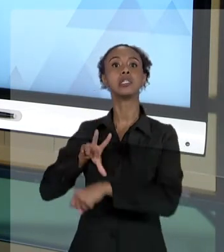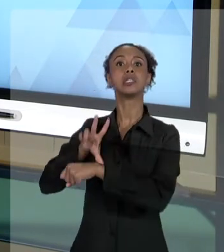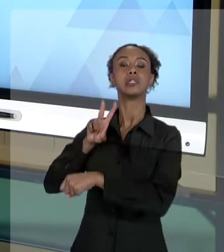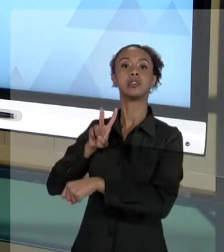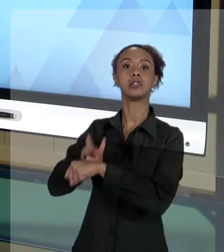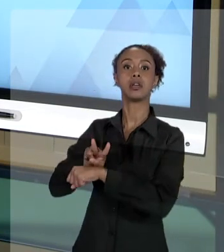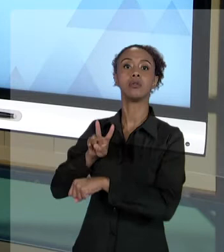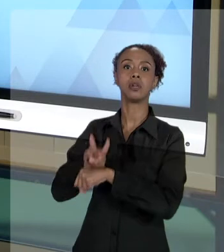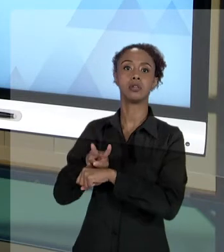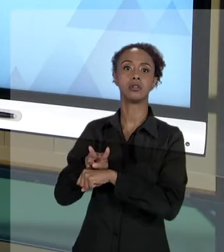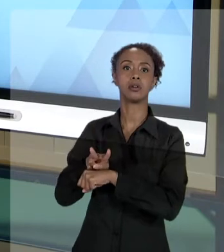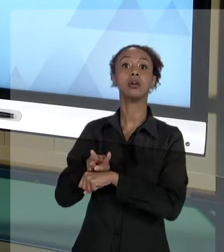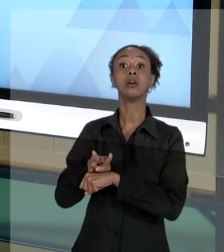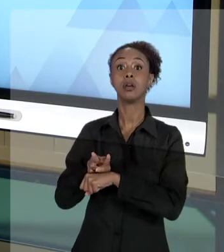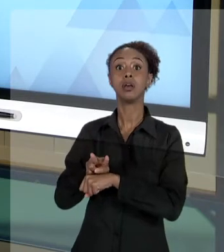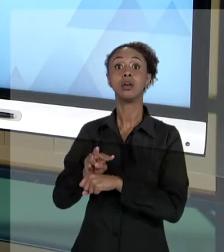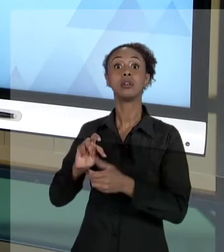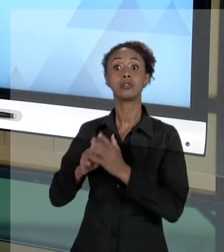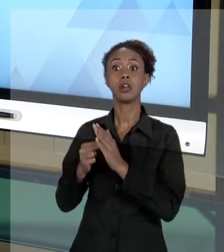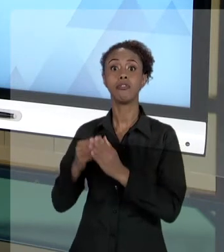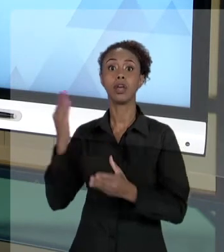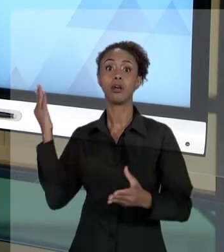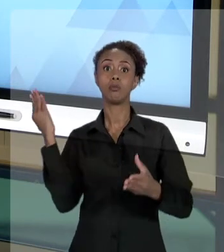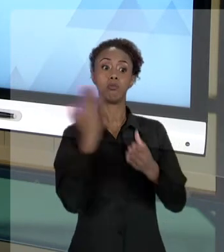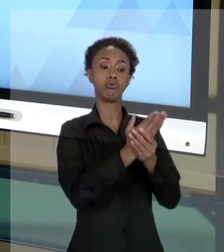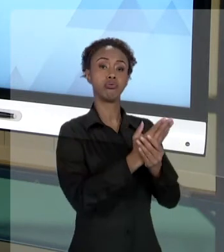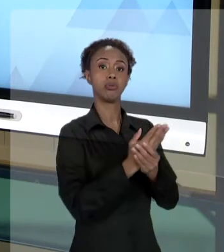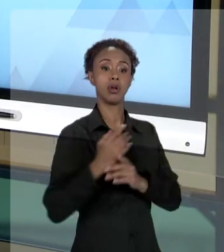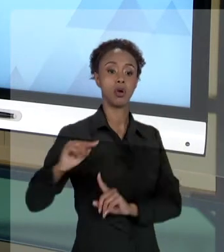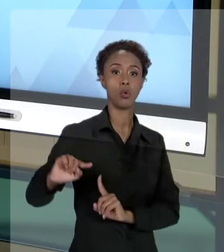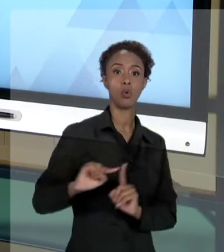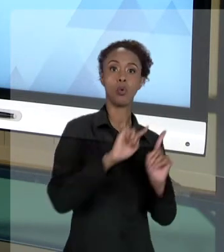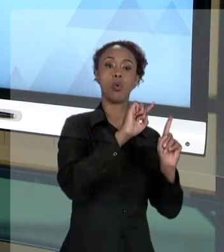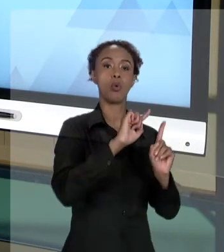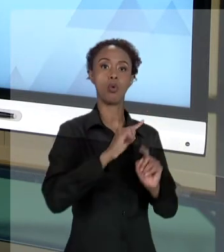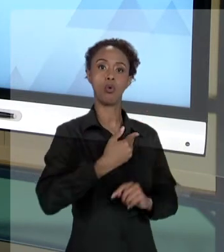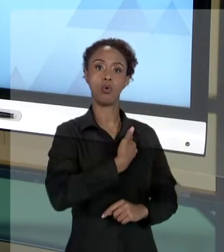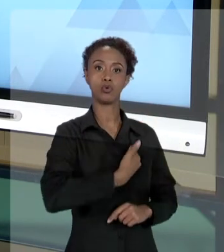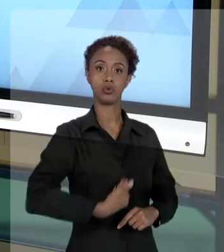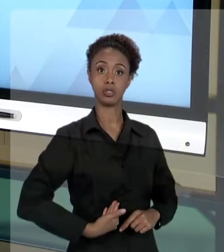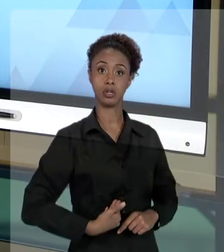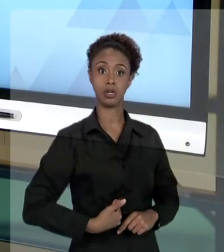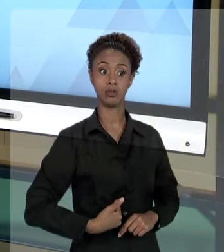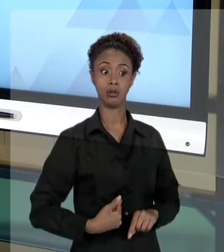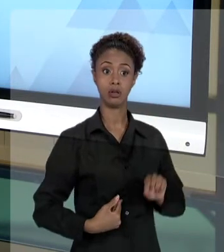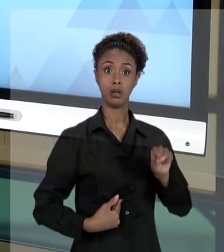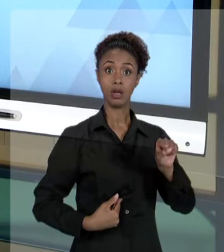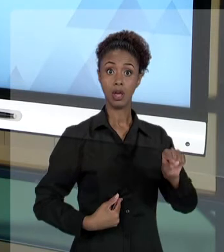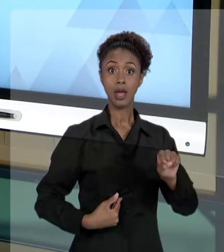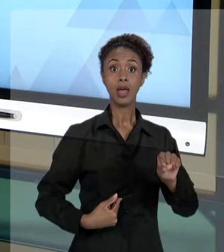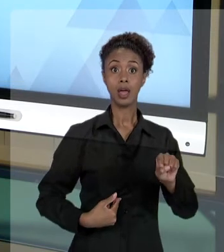PERCEBA, NO "AGIR" DO ADMINISTRADOR PÚBLICO, ELE PODE SER AUTORIDADE COATORA DO ATO QUE SERÁ